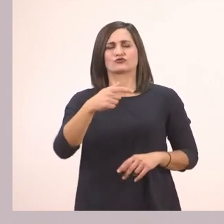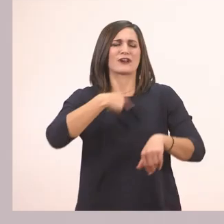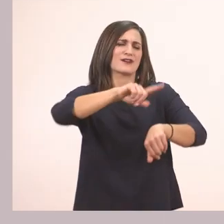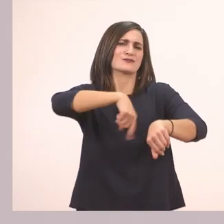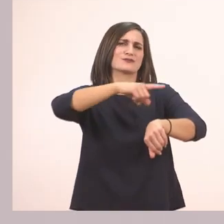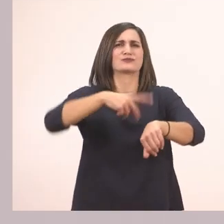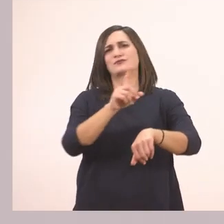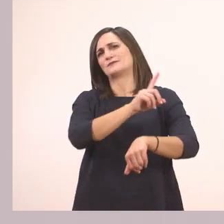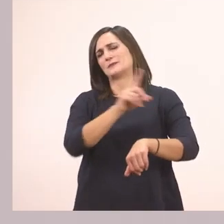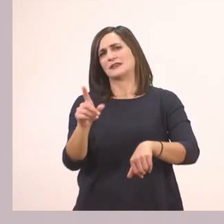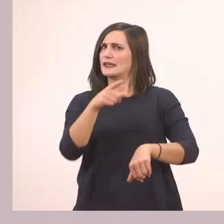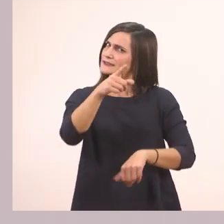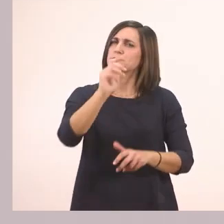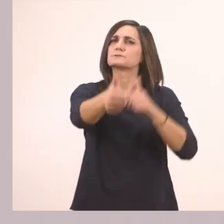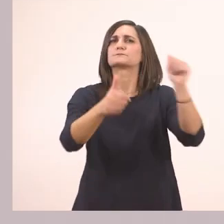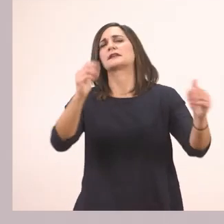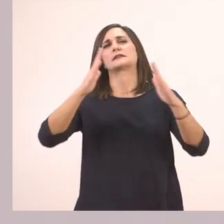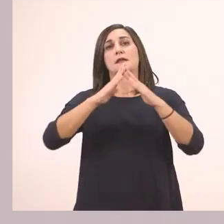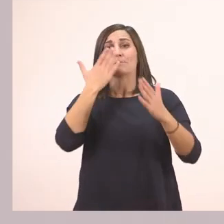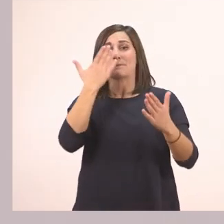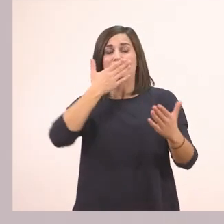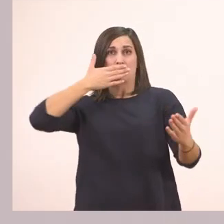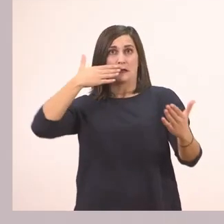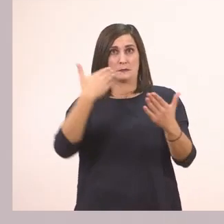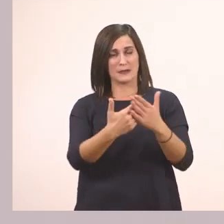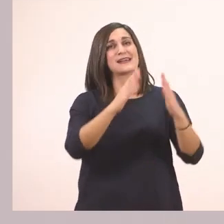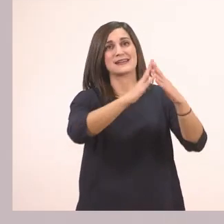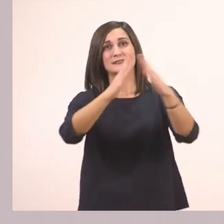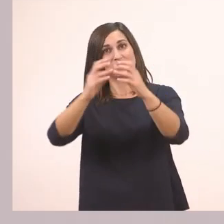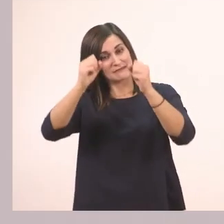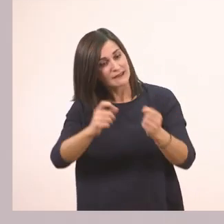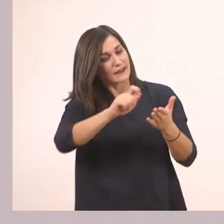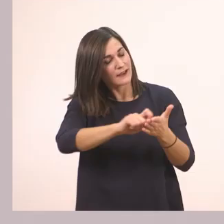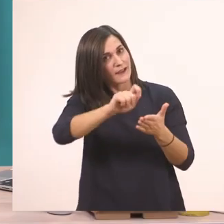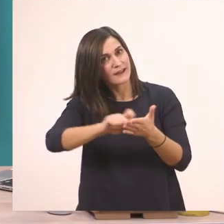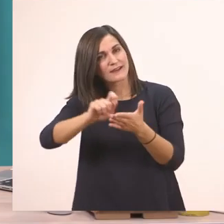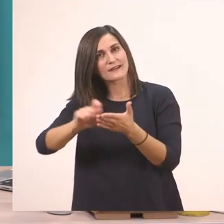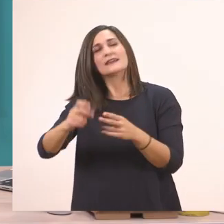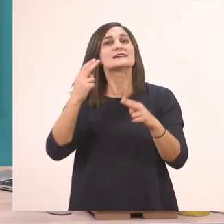γι' αυτό θα το κάνετε εσείς τελειώνοντας το μάθημά μας, στο σπίτι. Θα θυμάστε όμως τη φορά, ε;